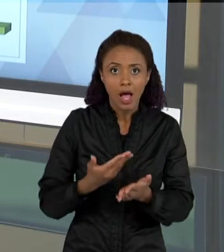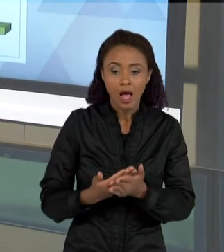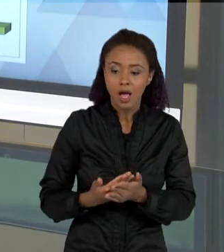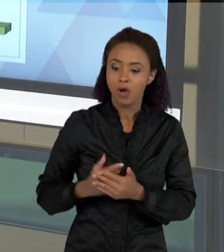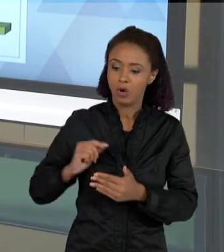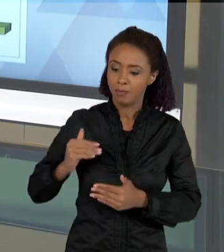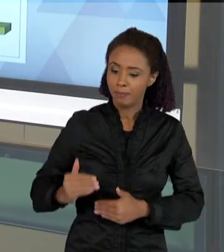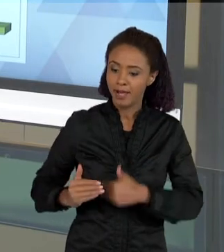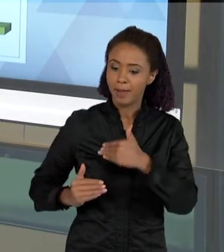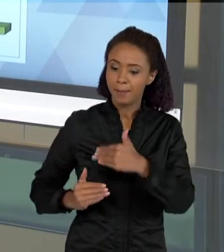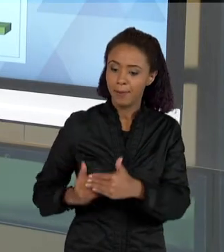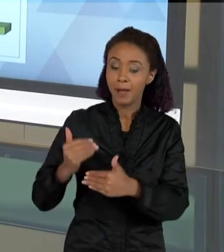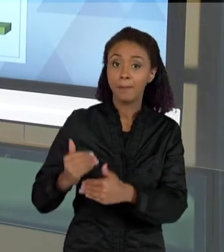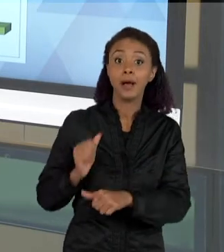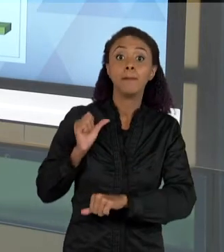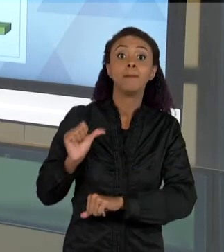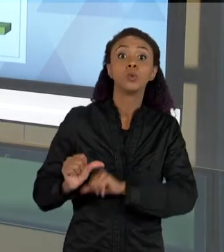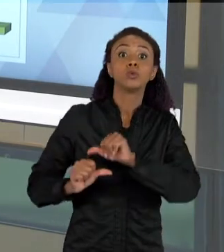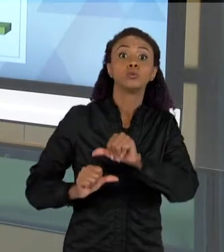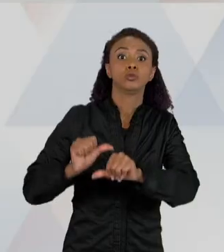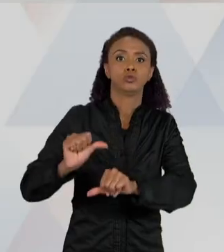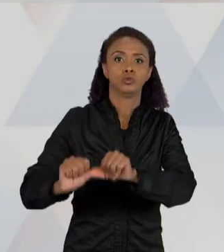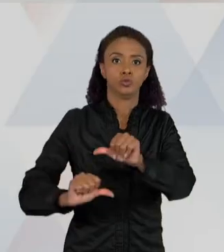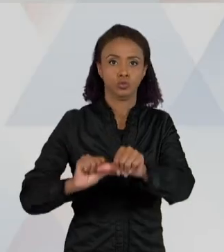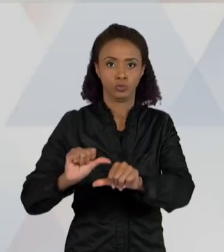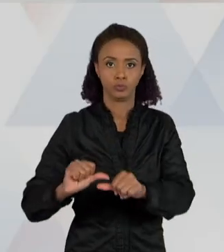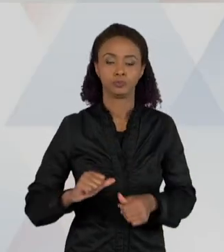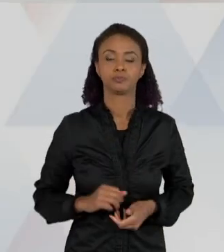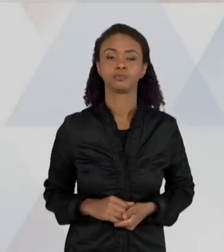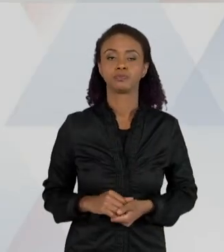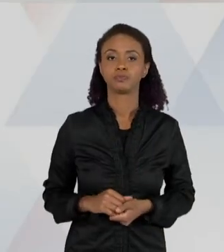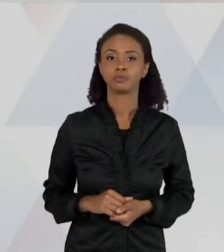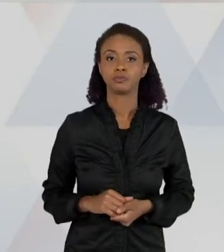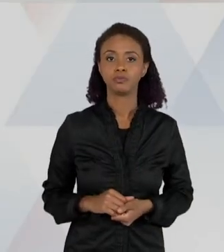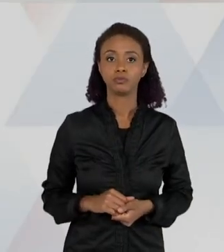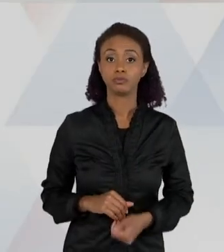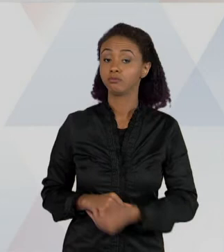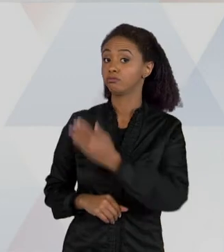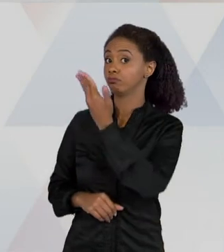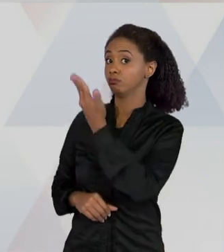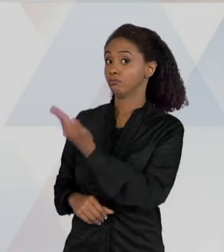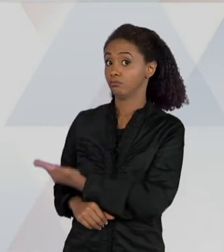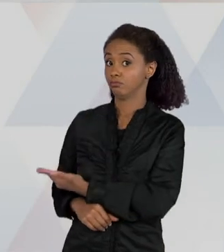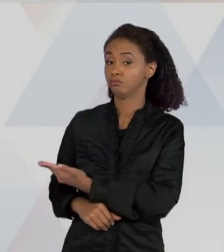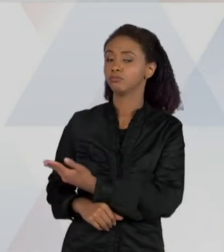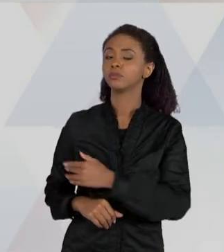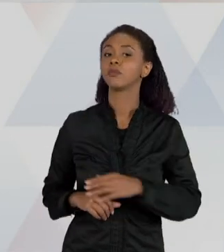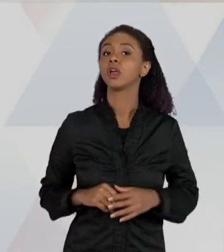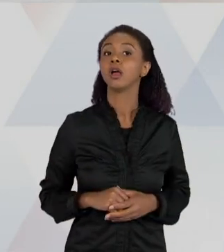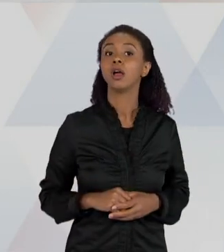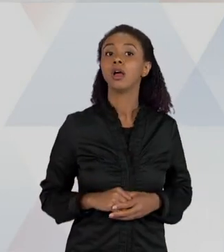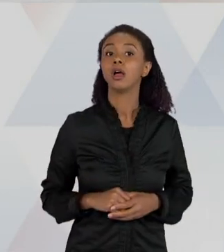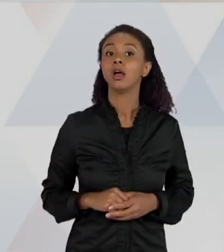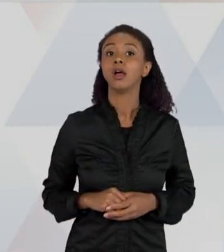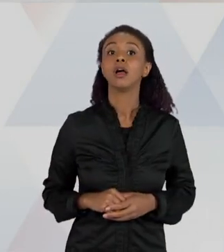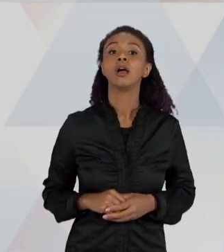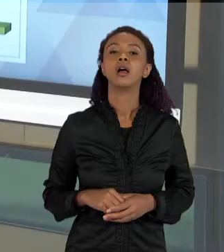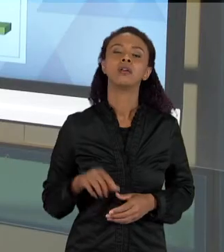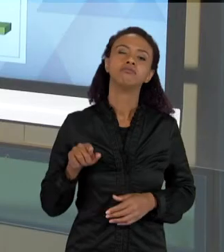COMPLEXIDADE DO CONCEITO. ENTÃO ESSES NÍVEIS AQUI SÃO NÍVEIS QUE A GENTE VAI CONSIDERAR NÍVEIS MAIS SIMPLES DE